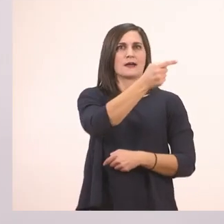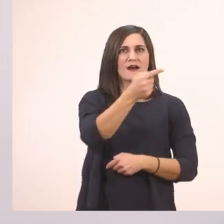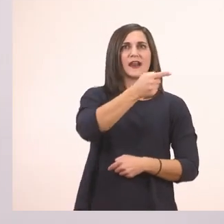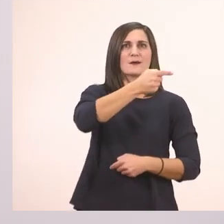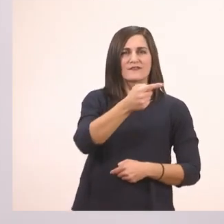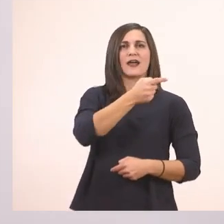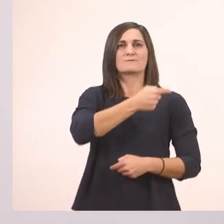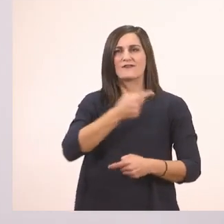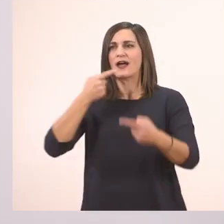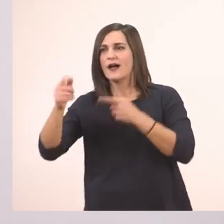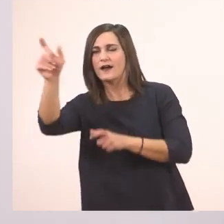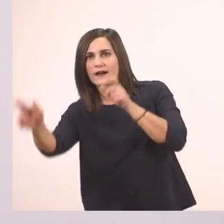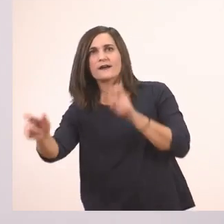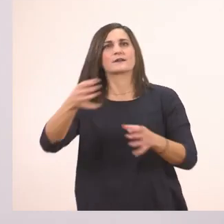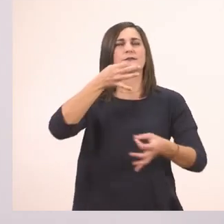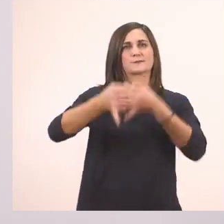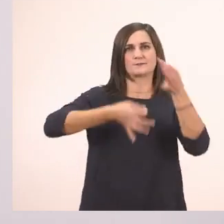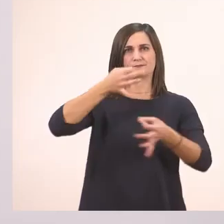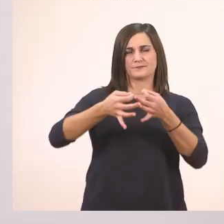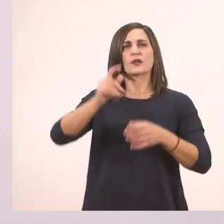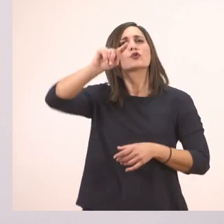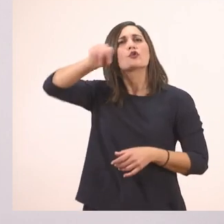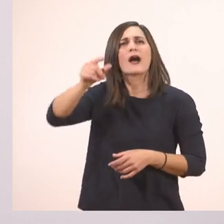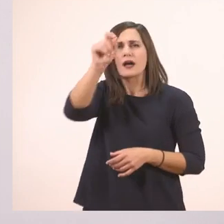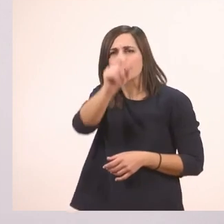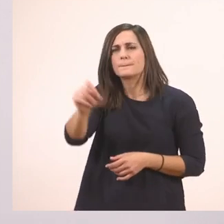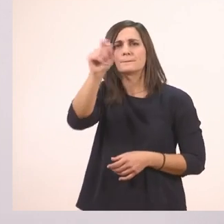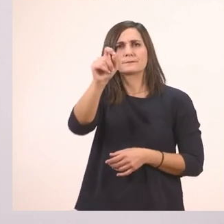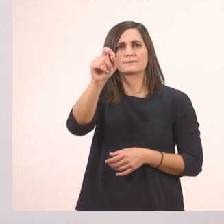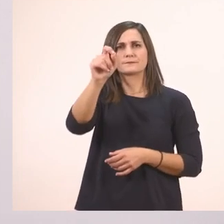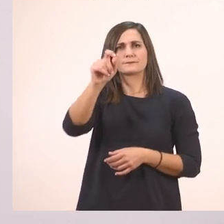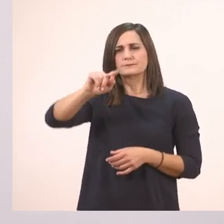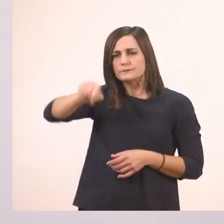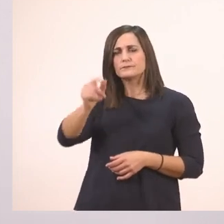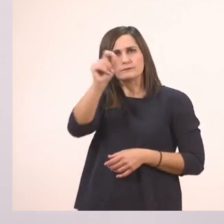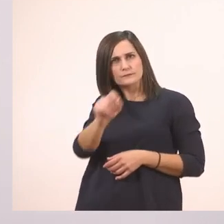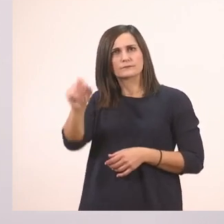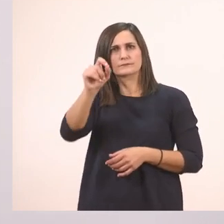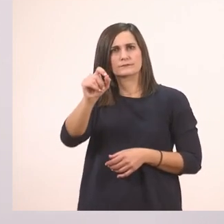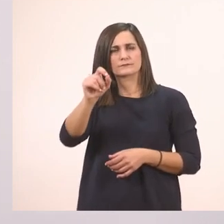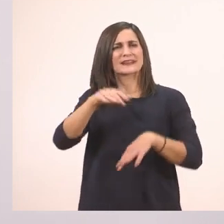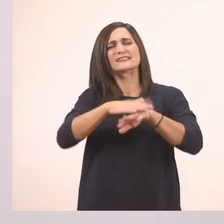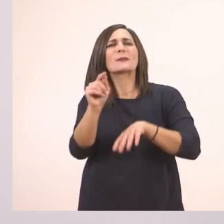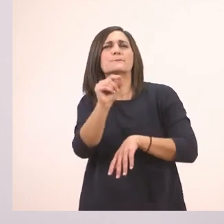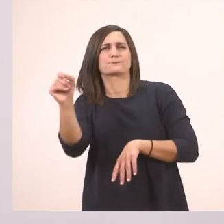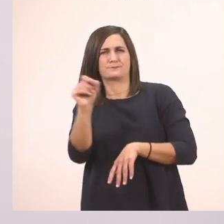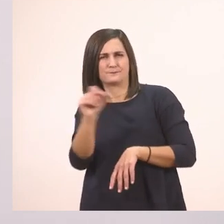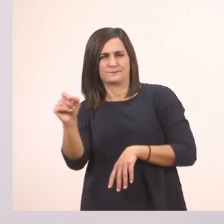Λοιπόν κόμμα. Ένα εδώ. Βρίσκω κι άλλο εδώ. Ξέχασα κανένα; Αχ, κι άλλο ένα εδώ.